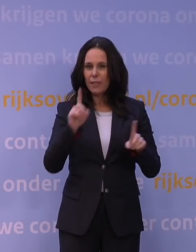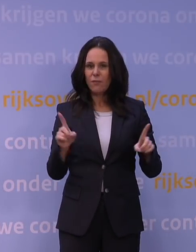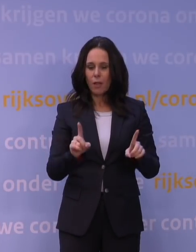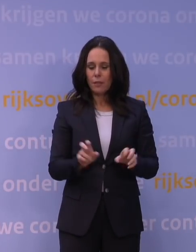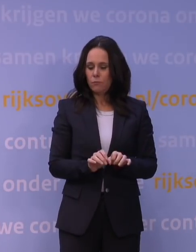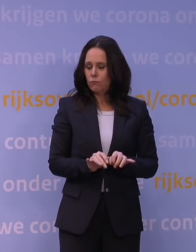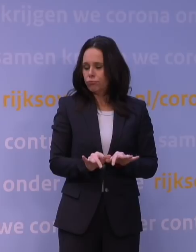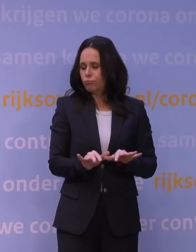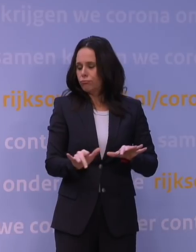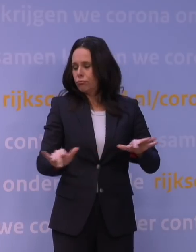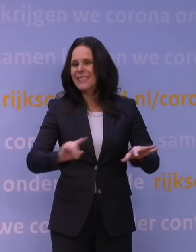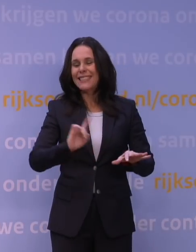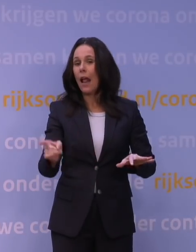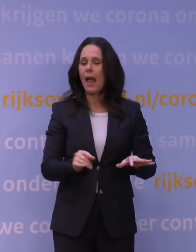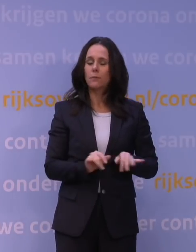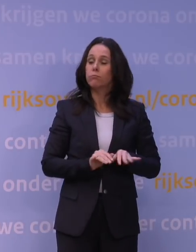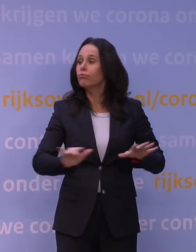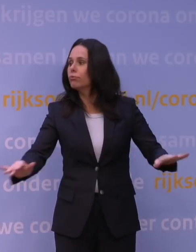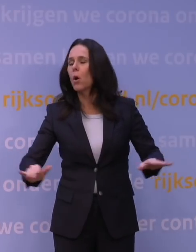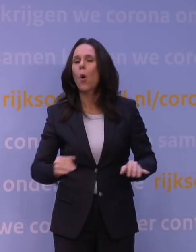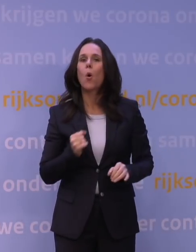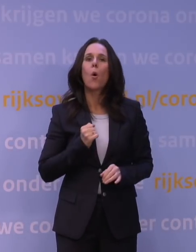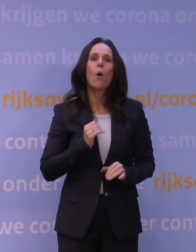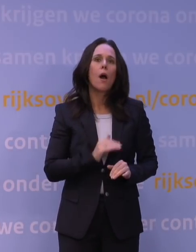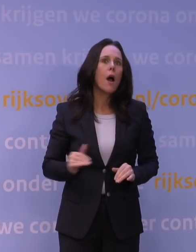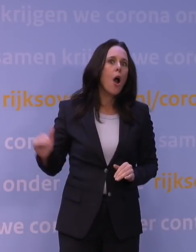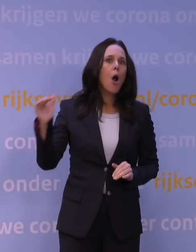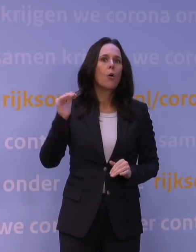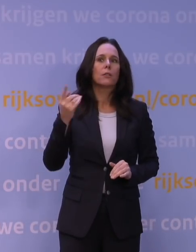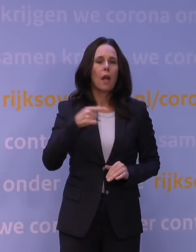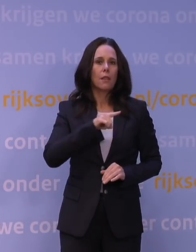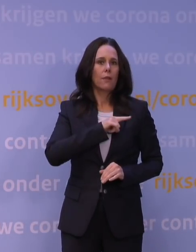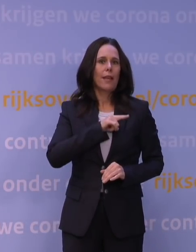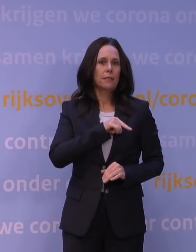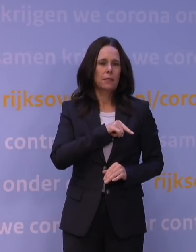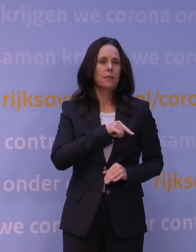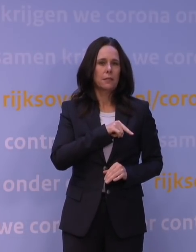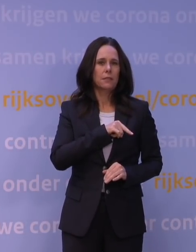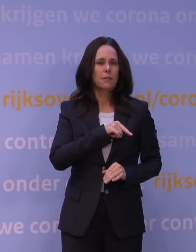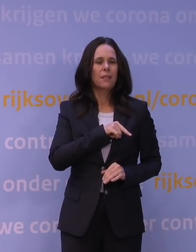is echt heel erg hoog, vele malen hoger dan wat we tot nu toe gewend zijn van bijvoorbeeld ook het deltavirus,